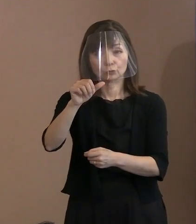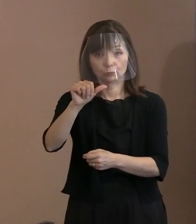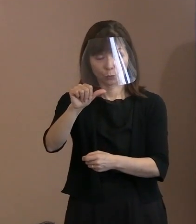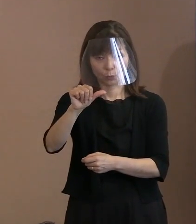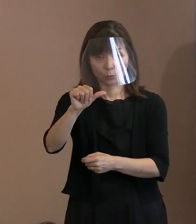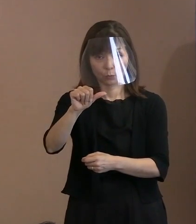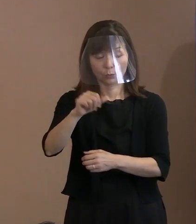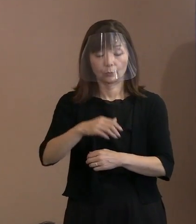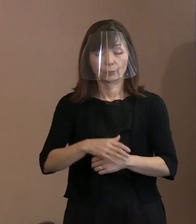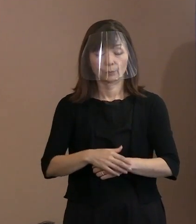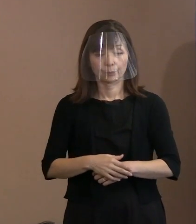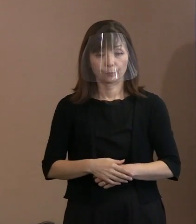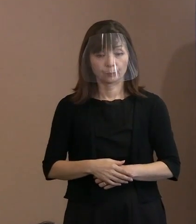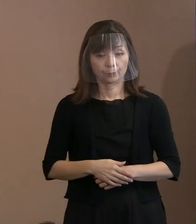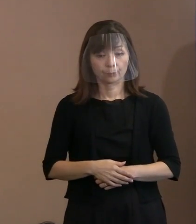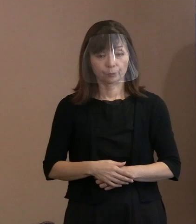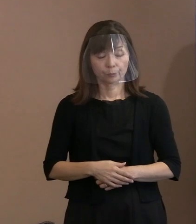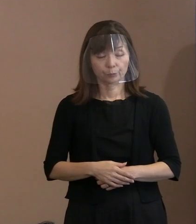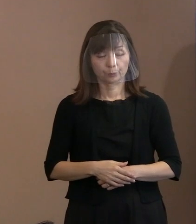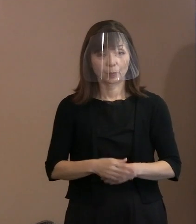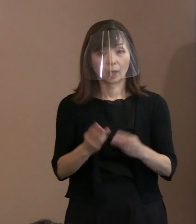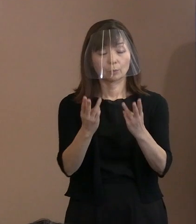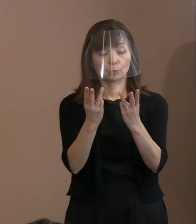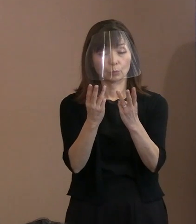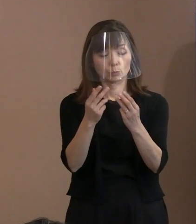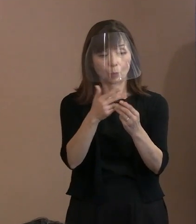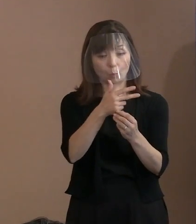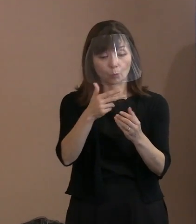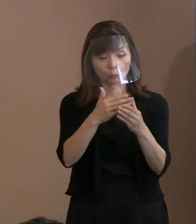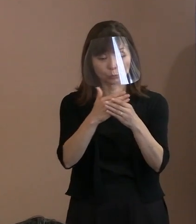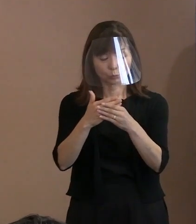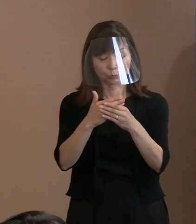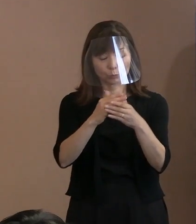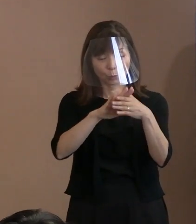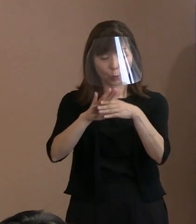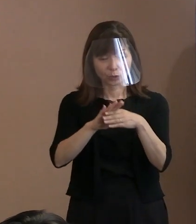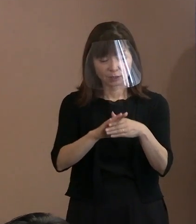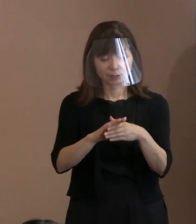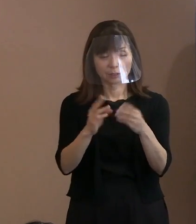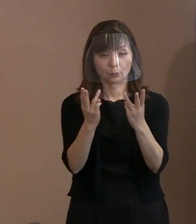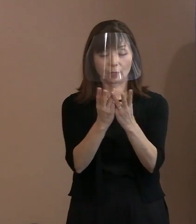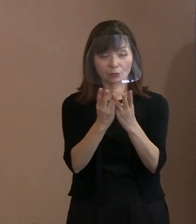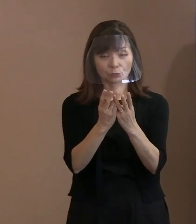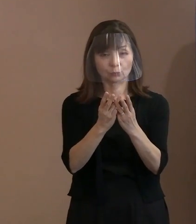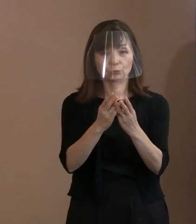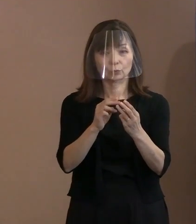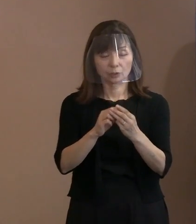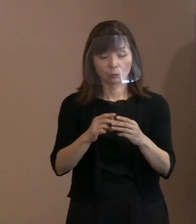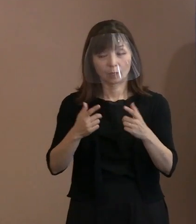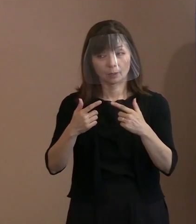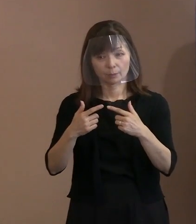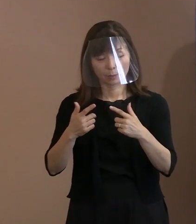そういう意味では､文字数とすれば 平年ベースというかそんな状況なんです｡